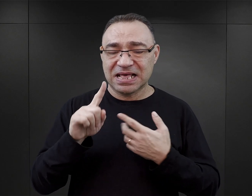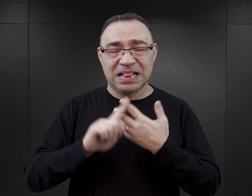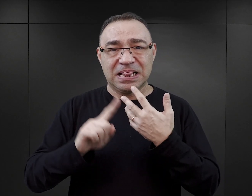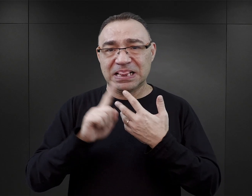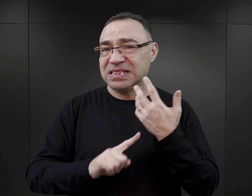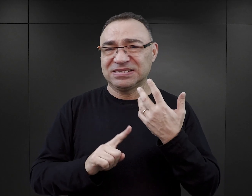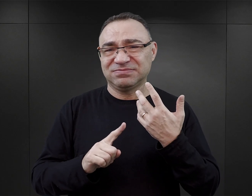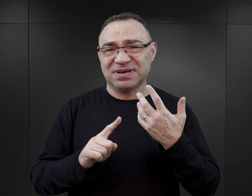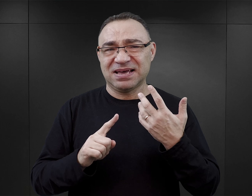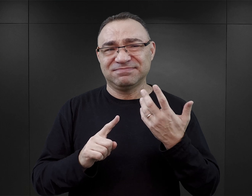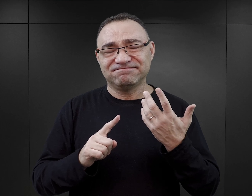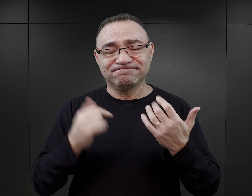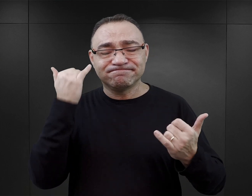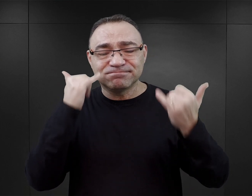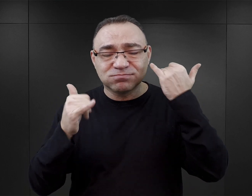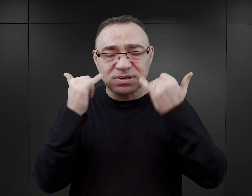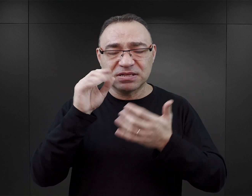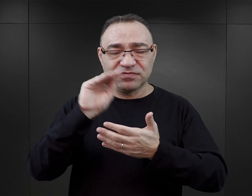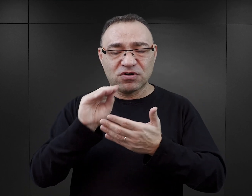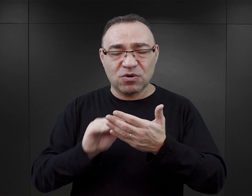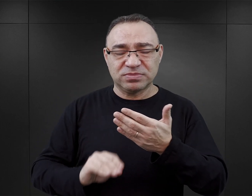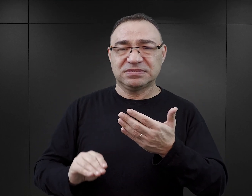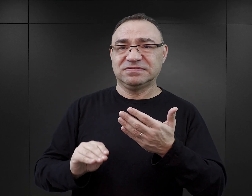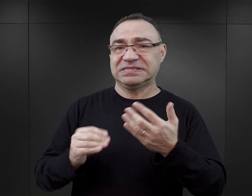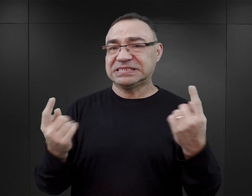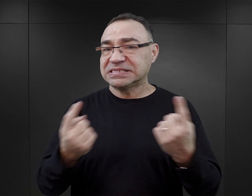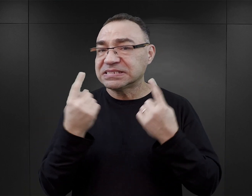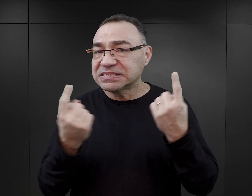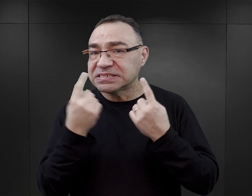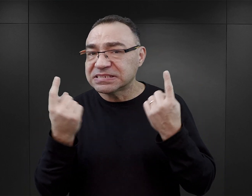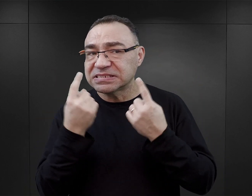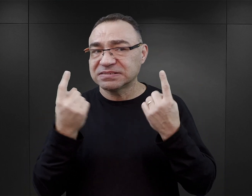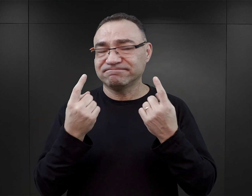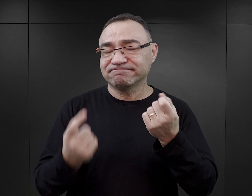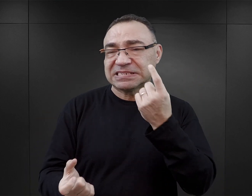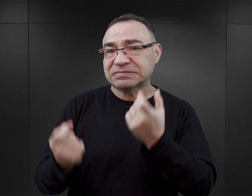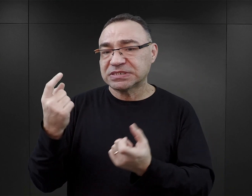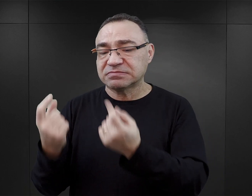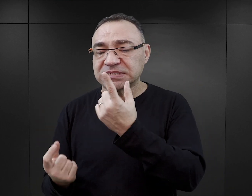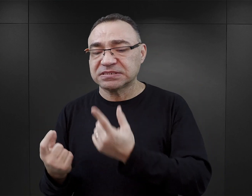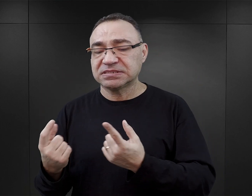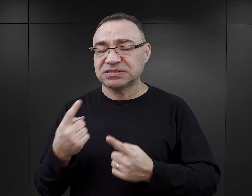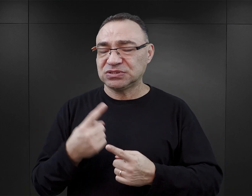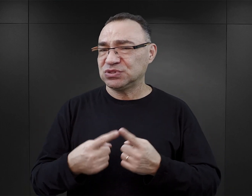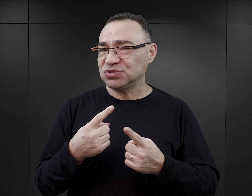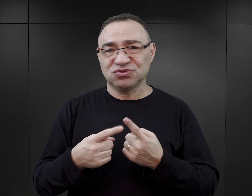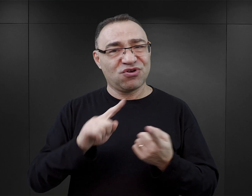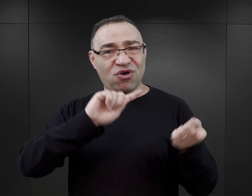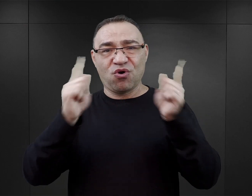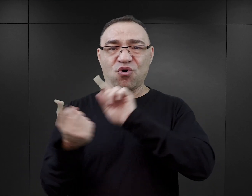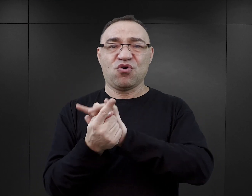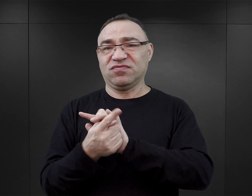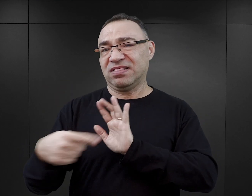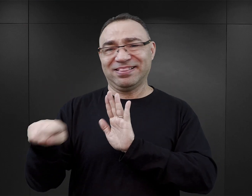liczba pewnych nadużyć, także sposób opisywania pewnych zjawisk, ma efekt wręcz przeciwny.